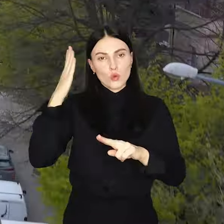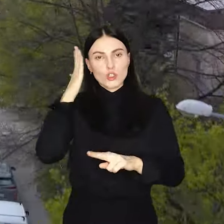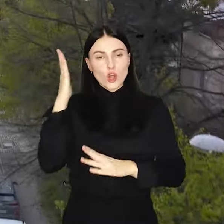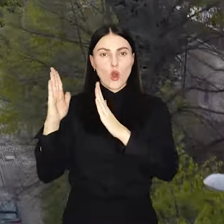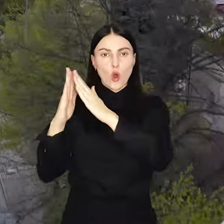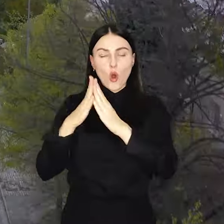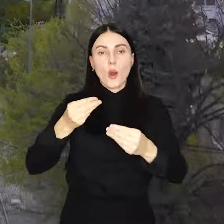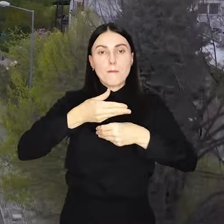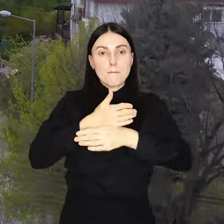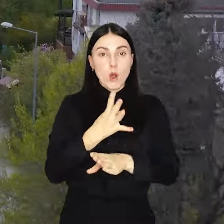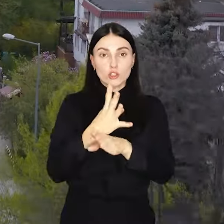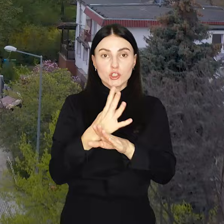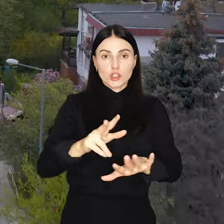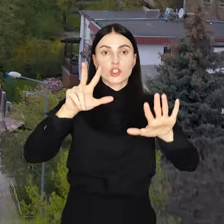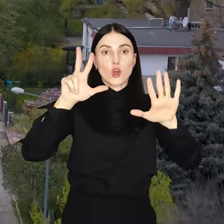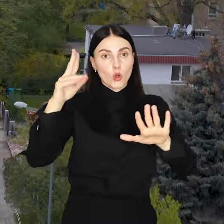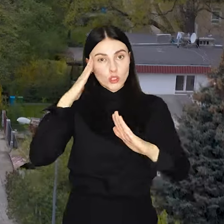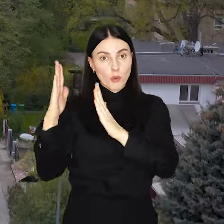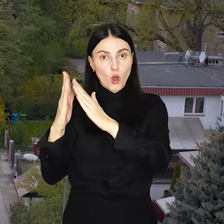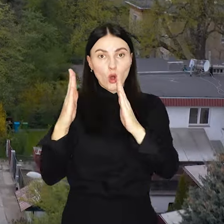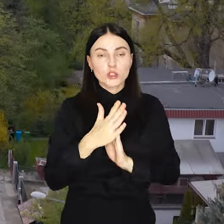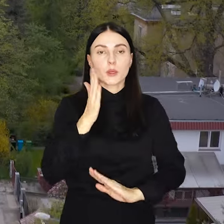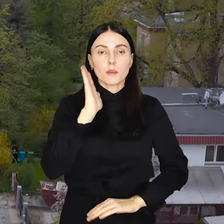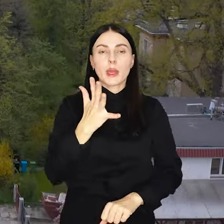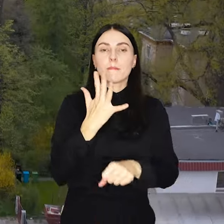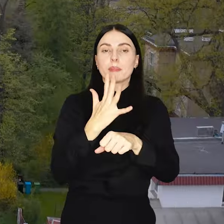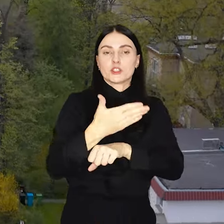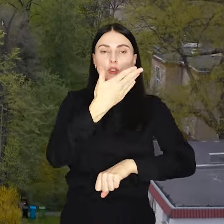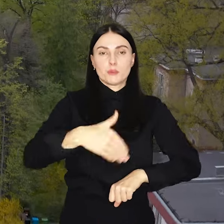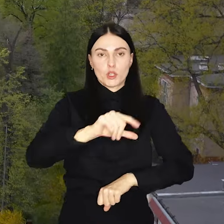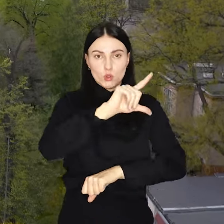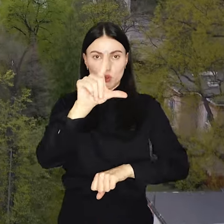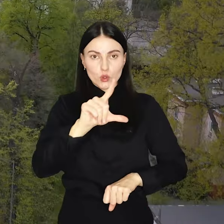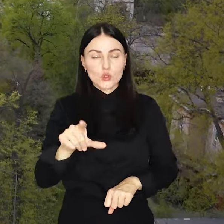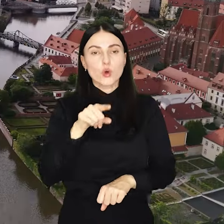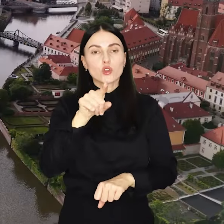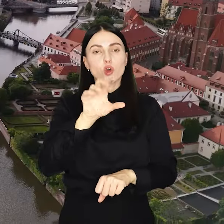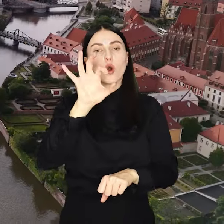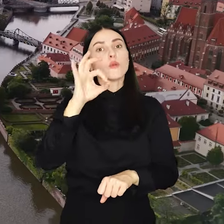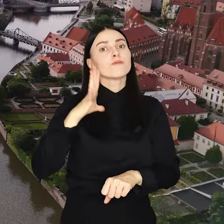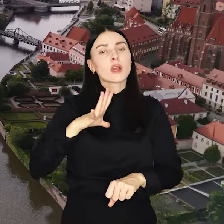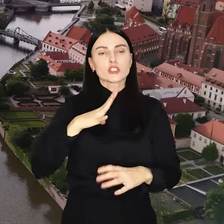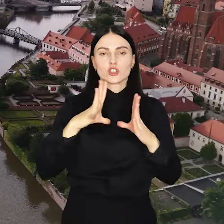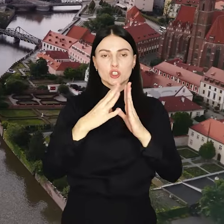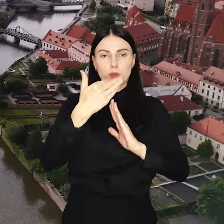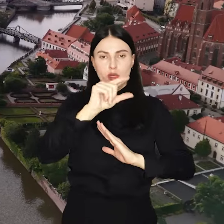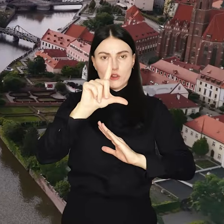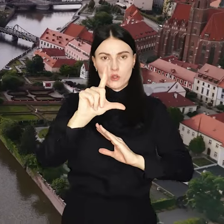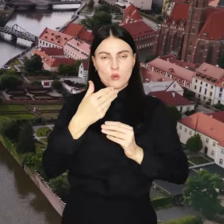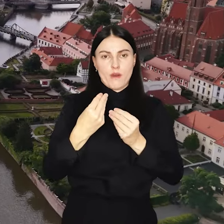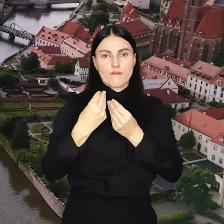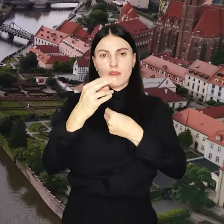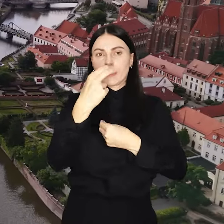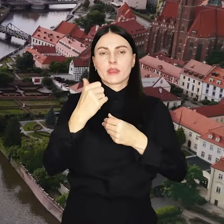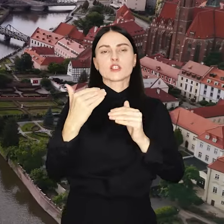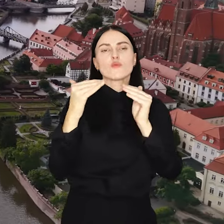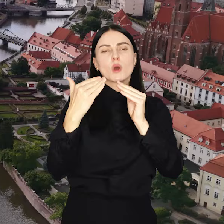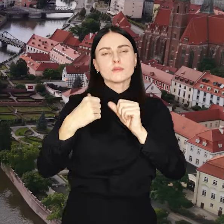Do podziału na 48 osiedli będzie 50 mln zł, to o 10 mln więcej niż w poprzednich latach.